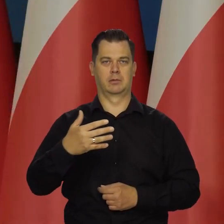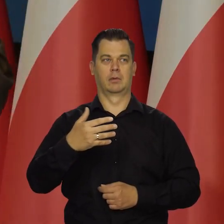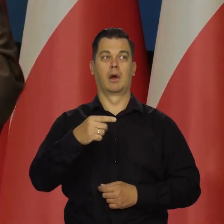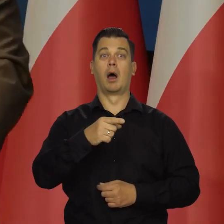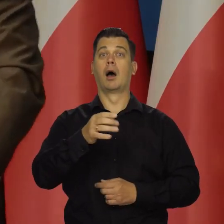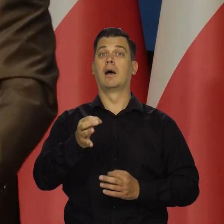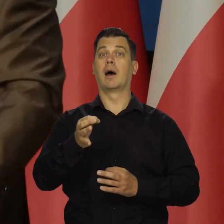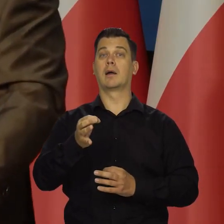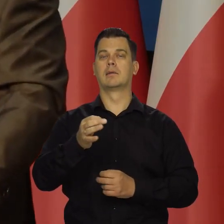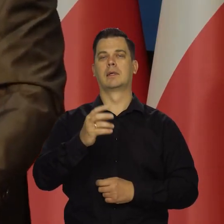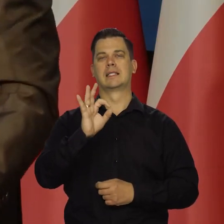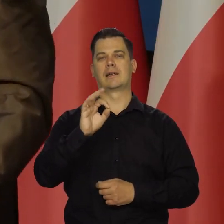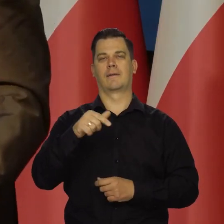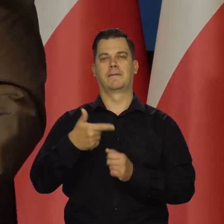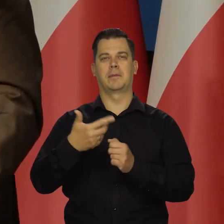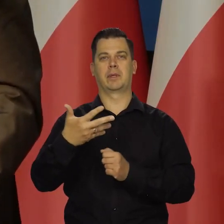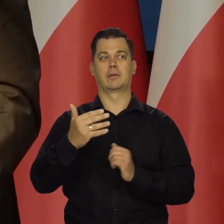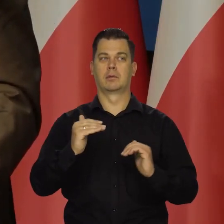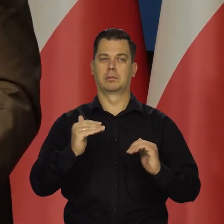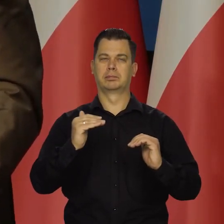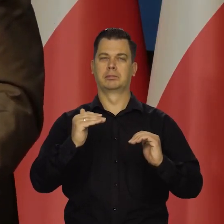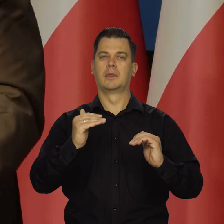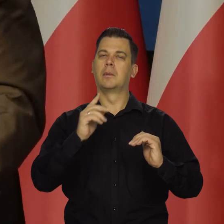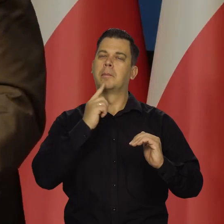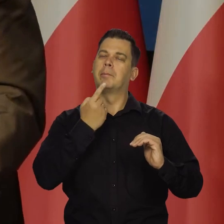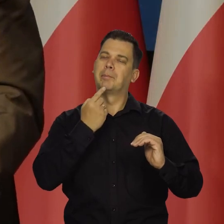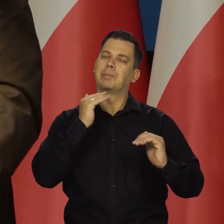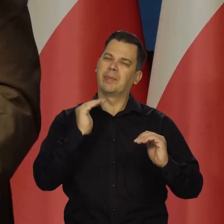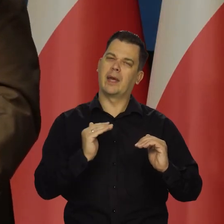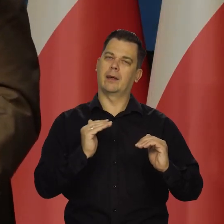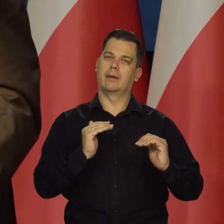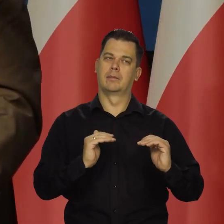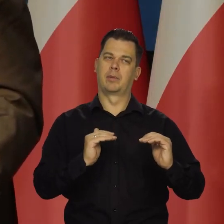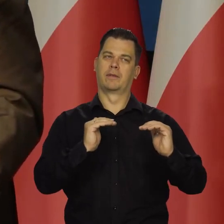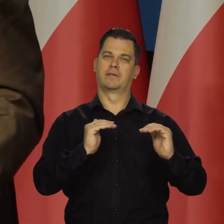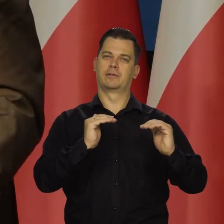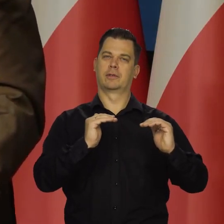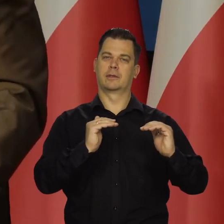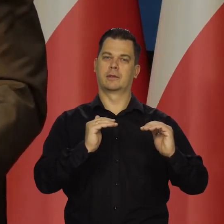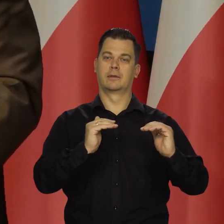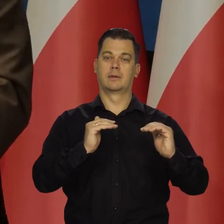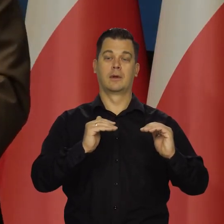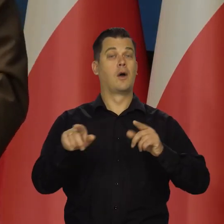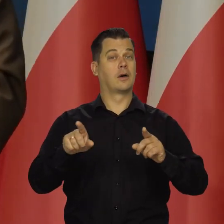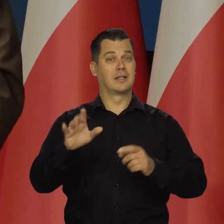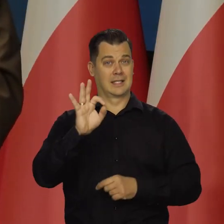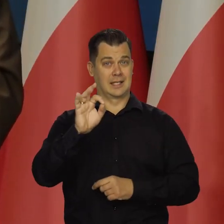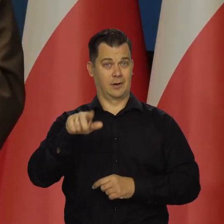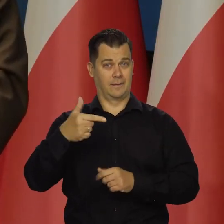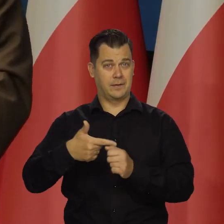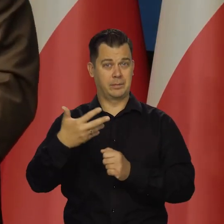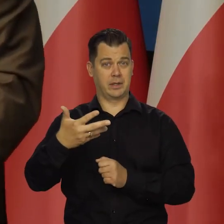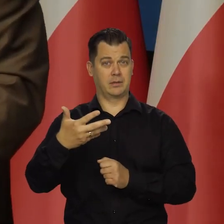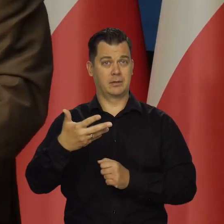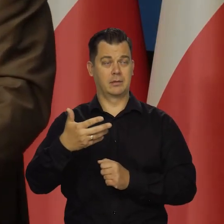taka jest intencja tych członków Rady, którzy stanowią większość, którzy tak zdecydowali, czyli to 25 jest logiczne.